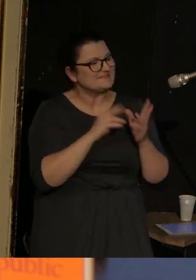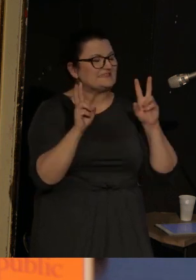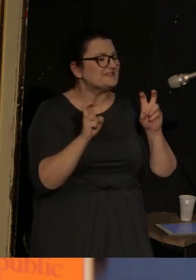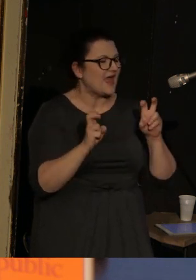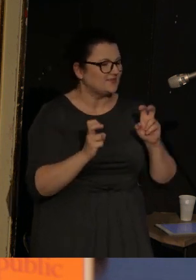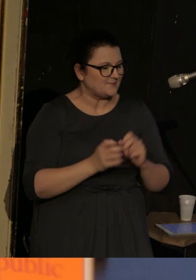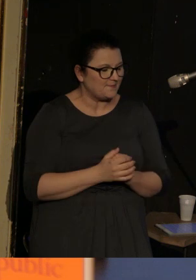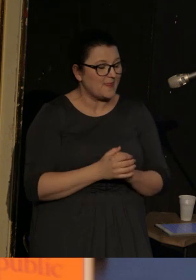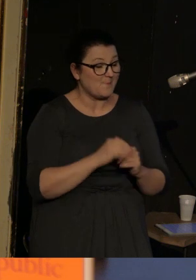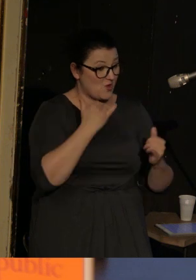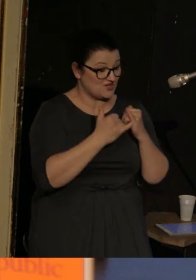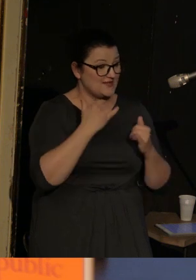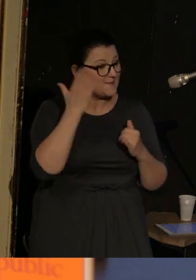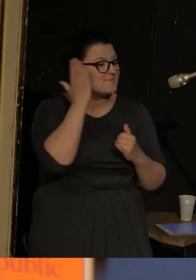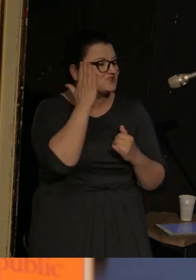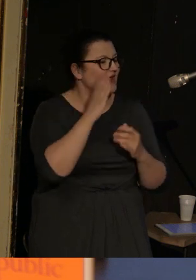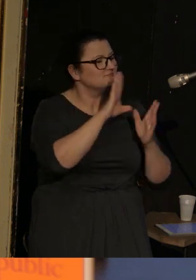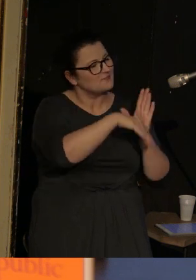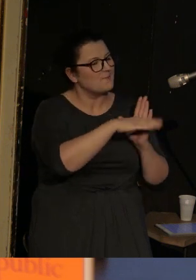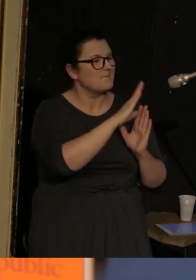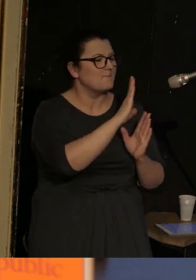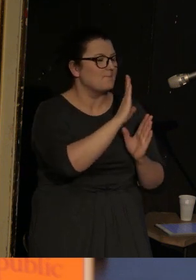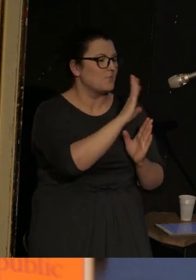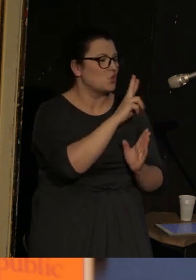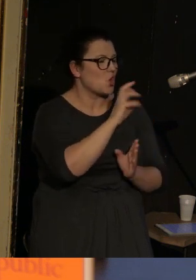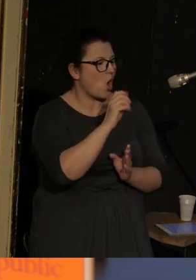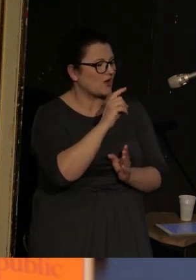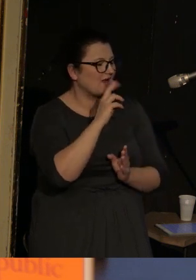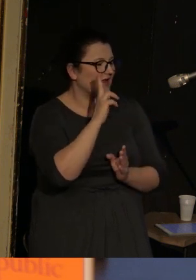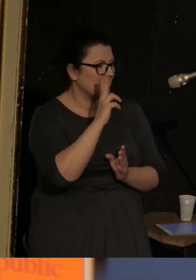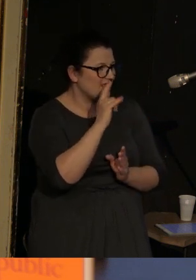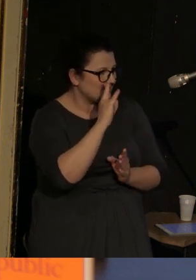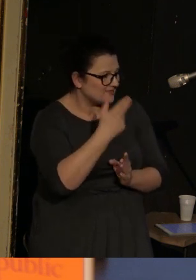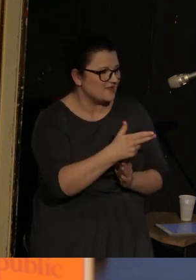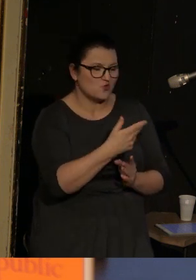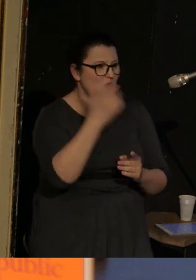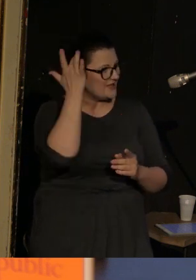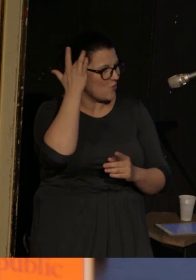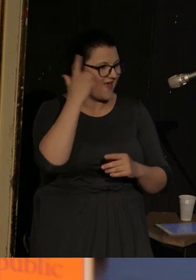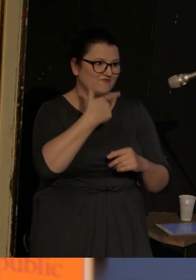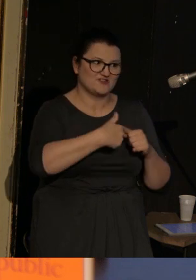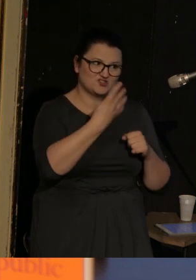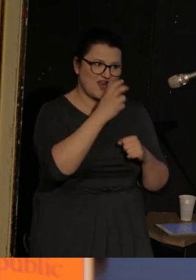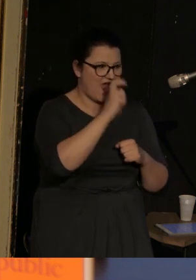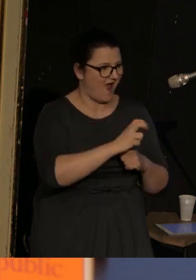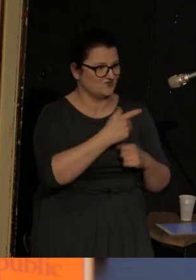"Jeśli mieszkasz na Brooklynie czy w Bloomsbury jesteś ironiczny przez 24/7.